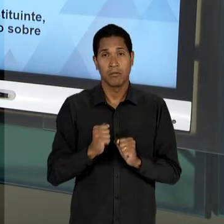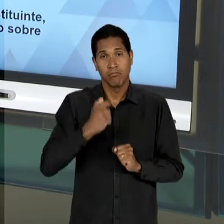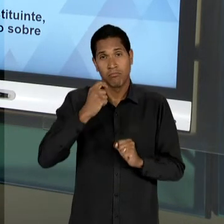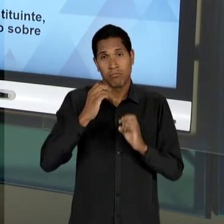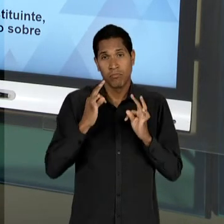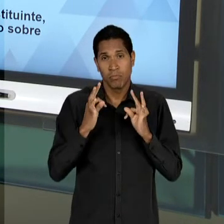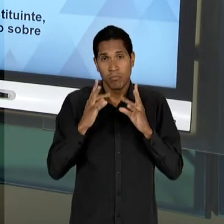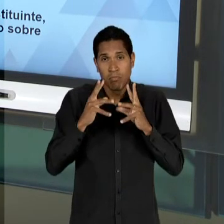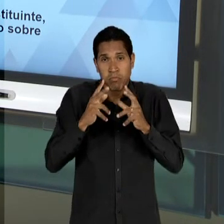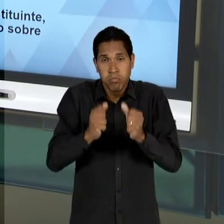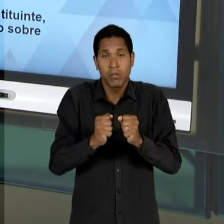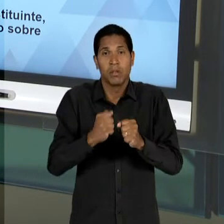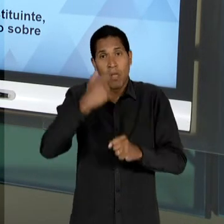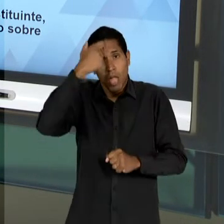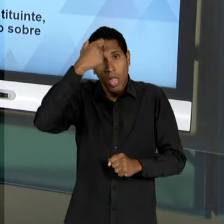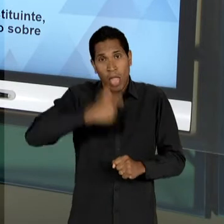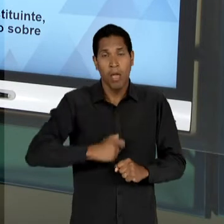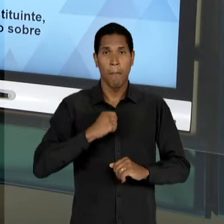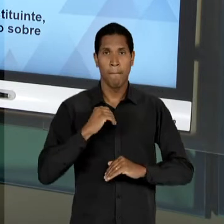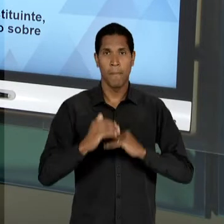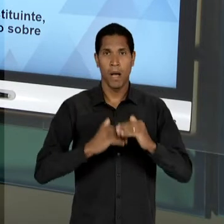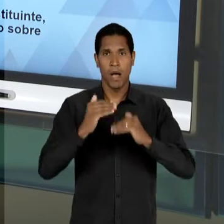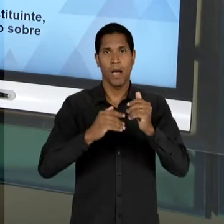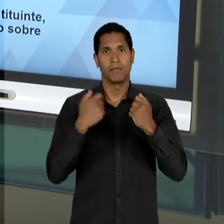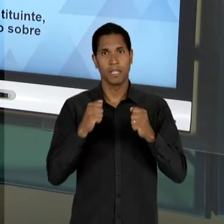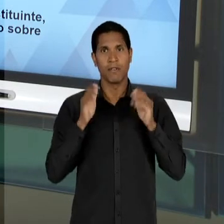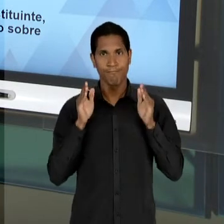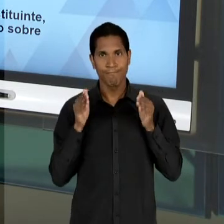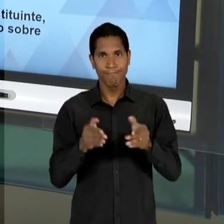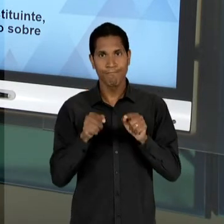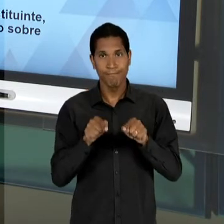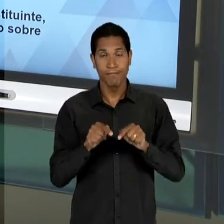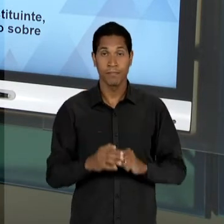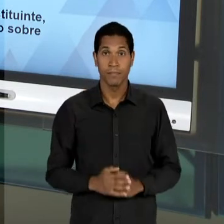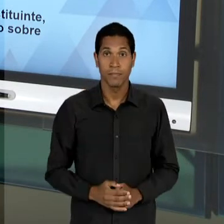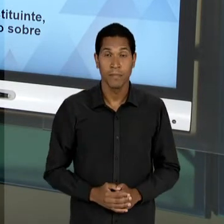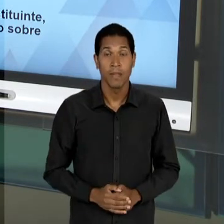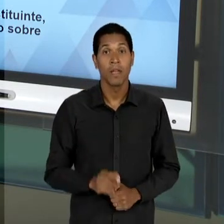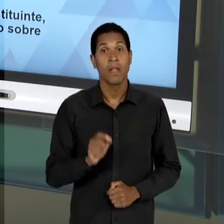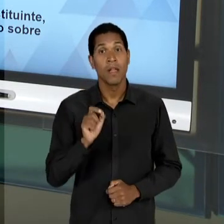INDIVÍDUO, PROMOVENDO, ASSIM, UMA DIMINUIÇÃO ATÉ